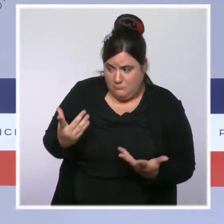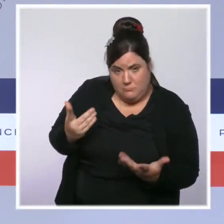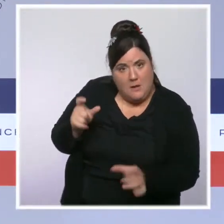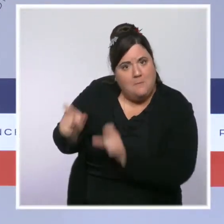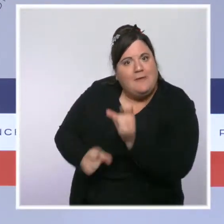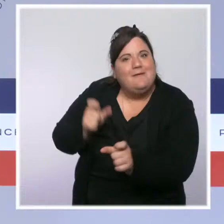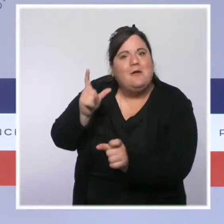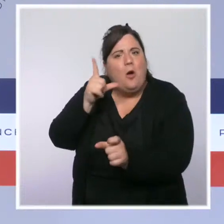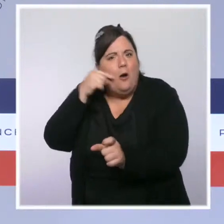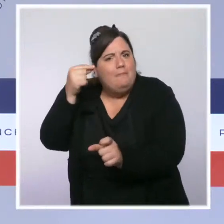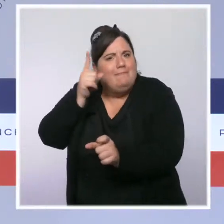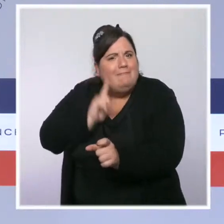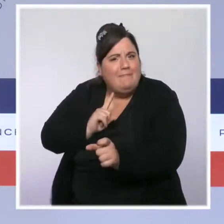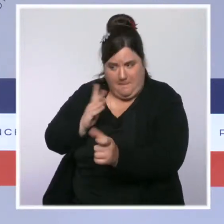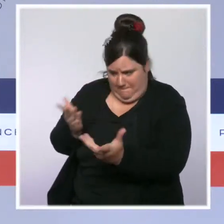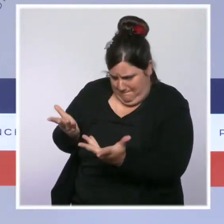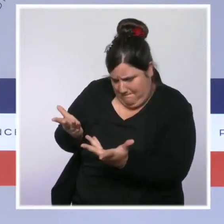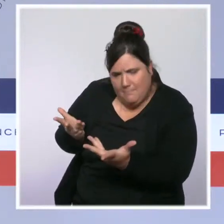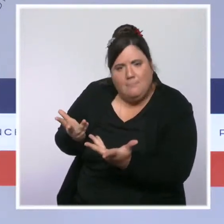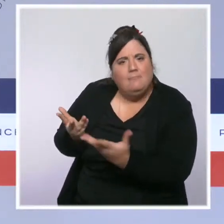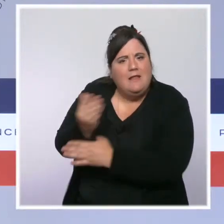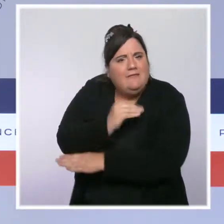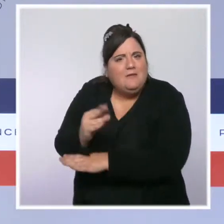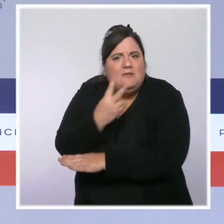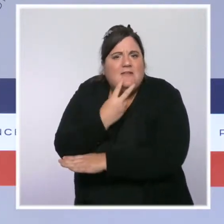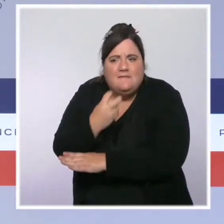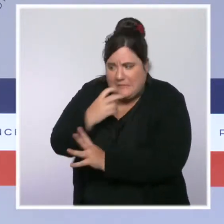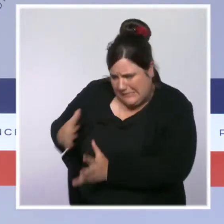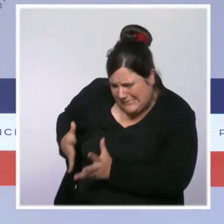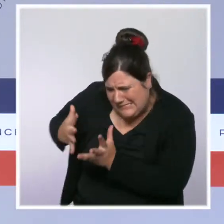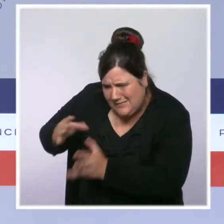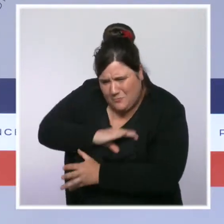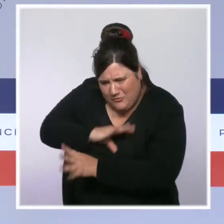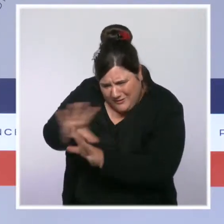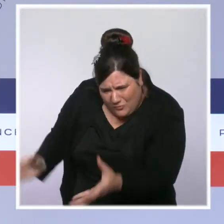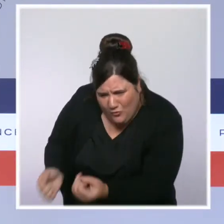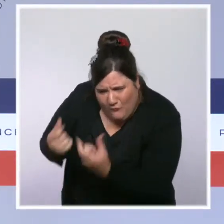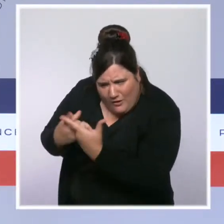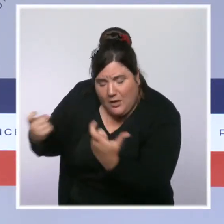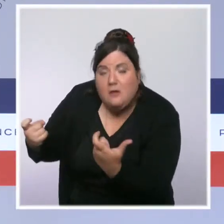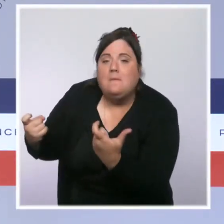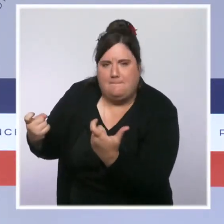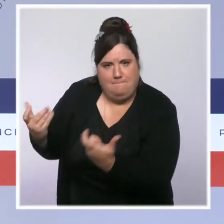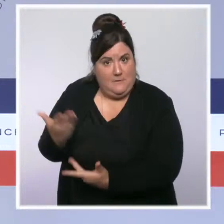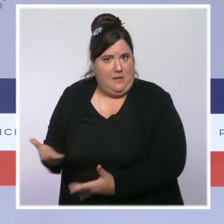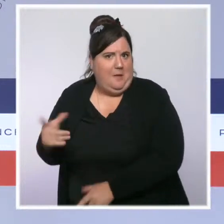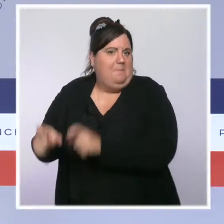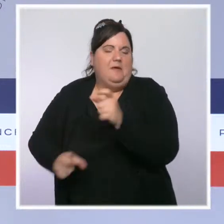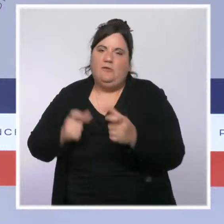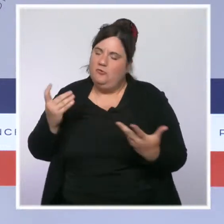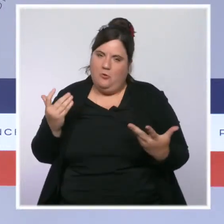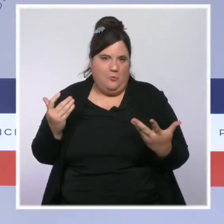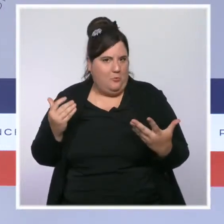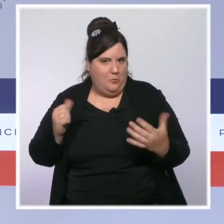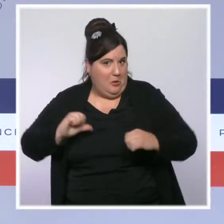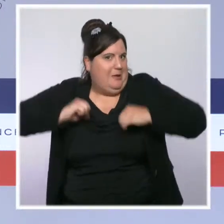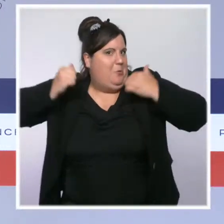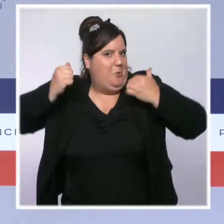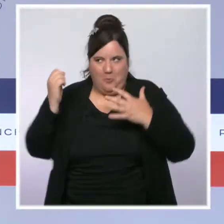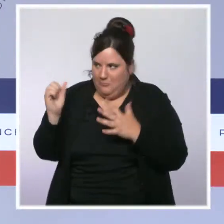Sécurité civile qui se battent pour sauver, c'est bien de nos héros qu'il a été question largement au cours de ce Conseil des ministres.